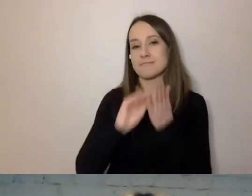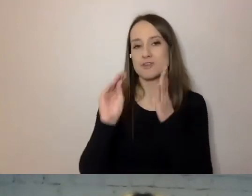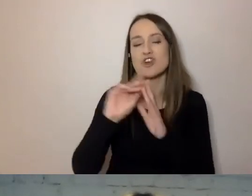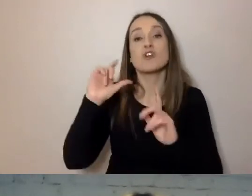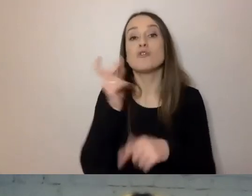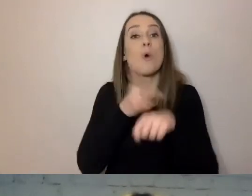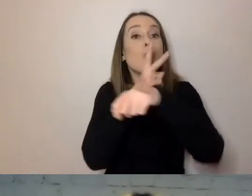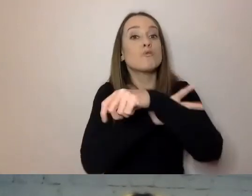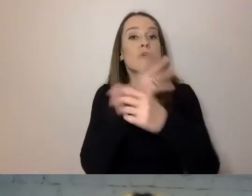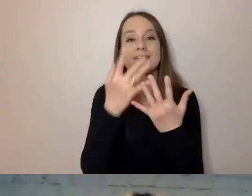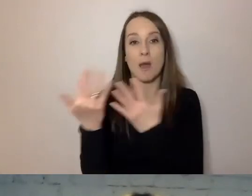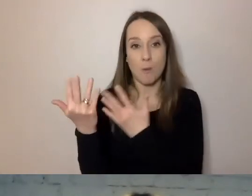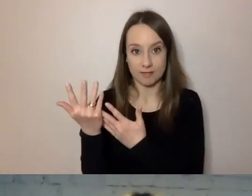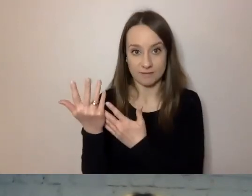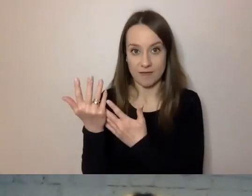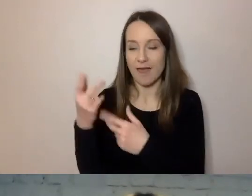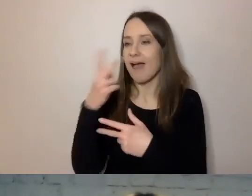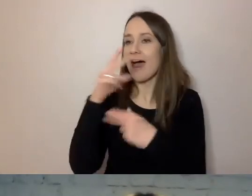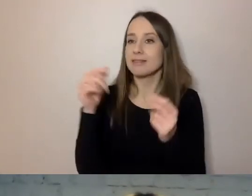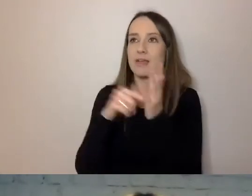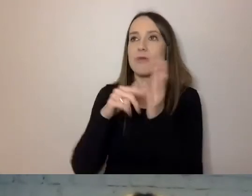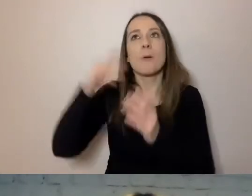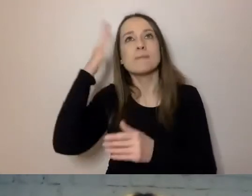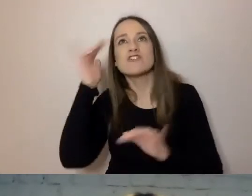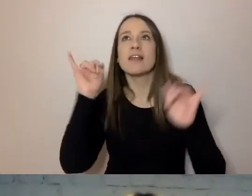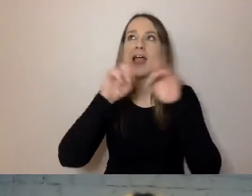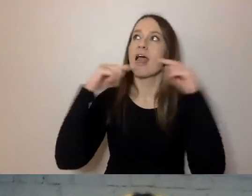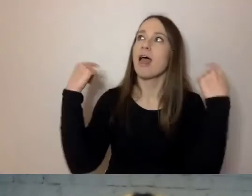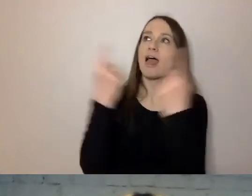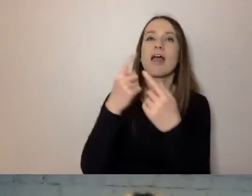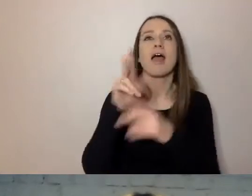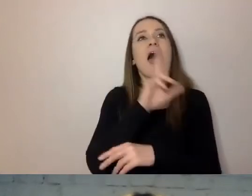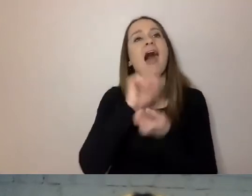a nie opisujmy tego mieszkania ani kiedy babcia w nim mieszkała.